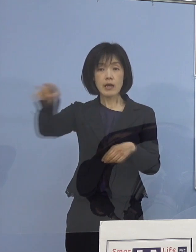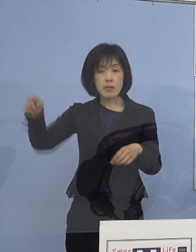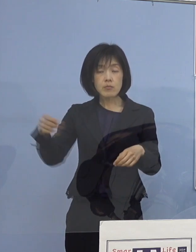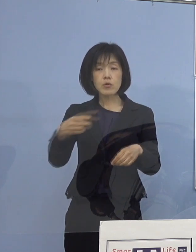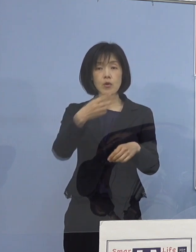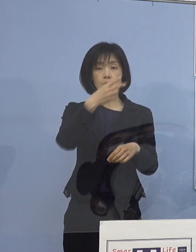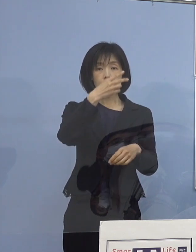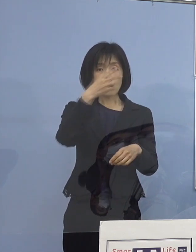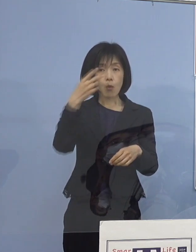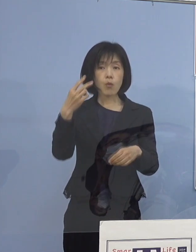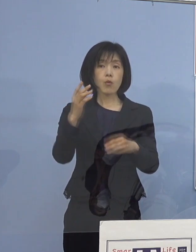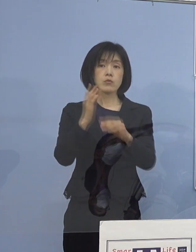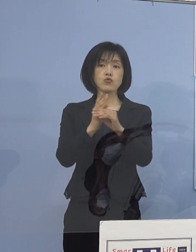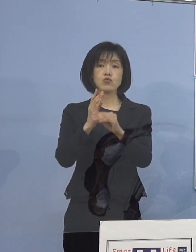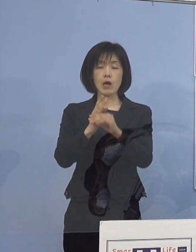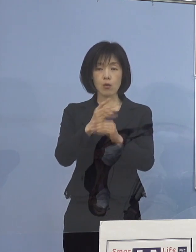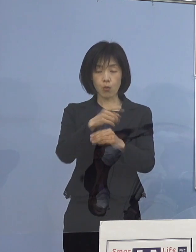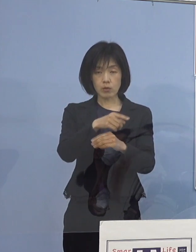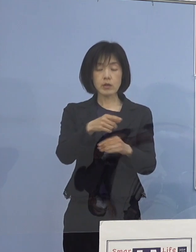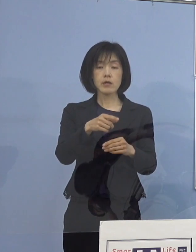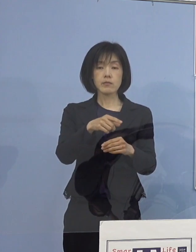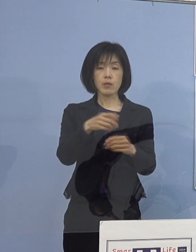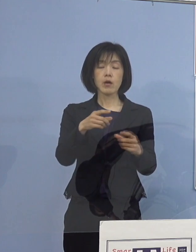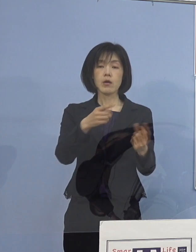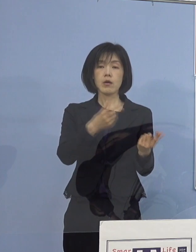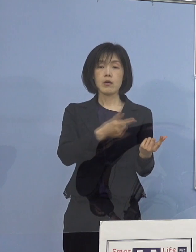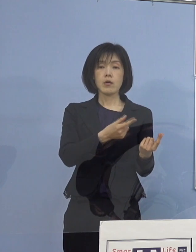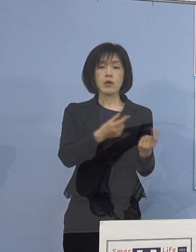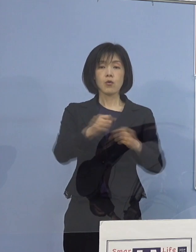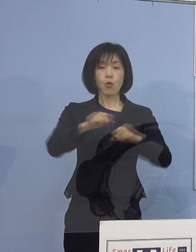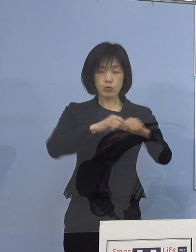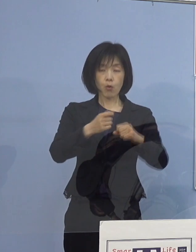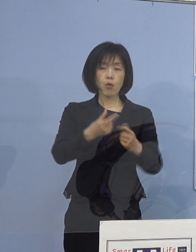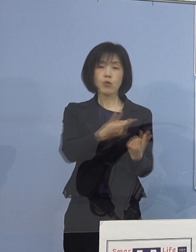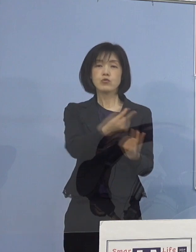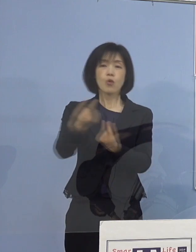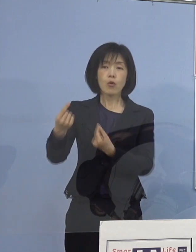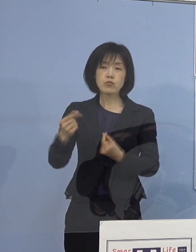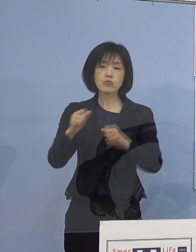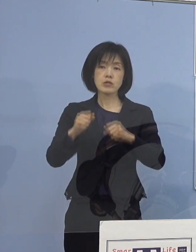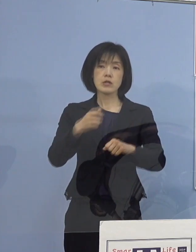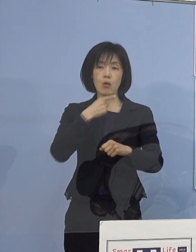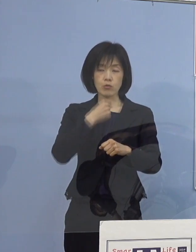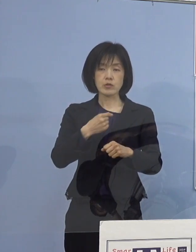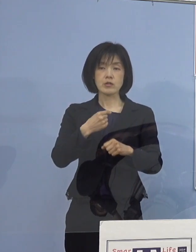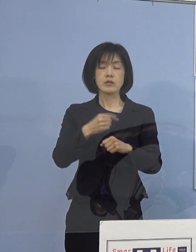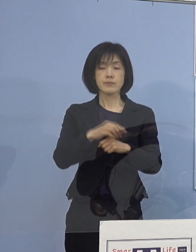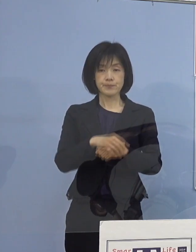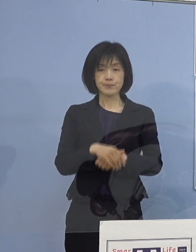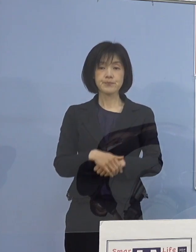そうしたところで共有いただこうと 工夫ができるということでありまして